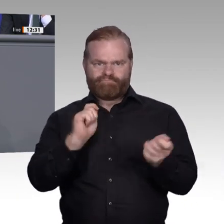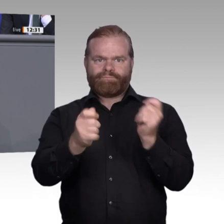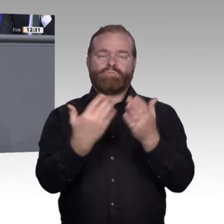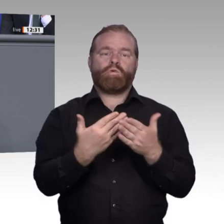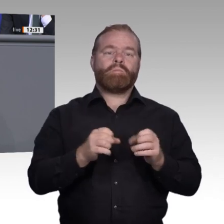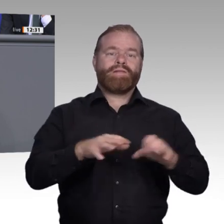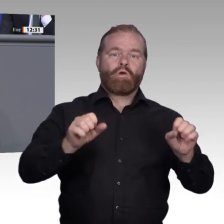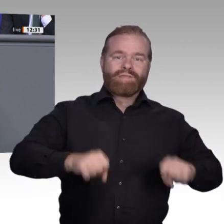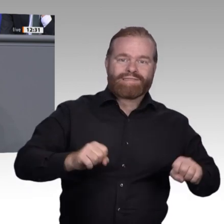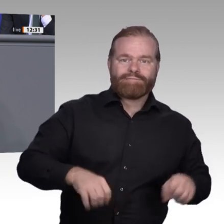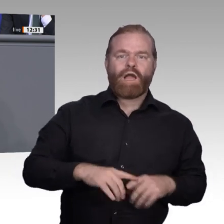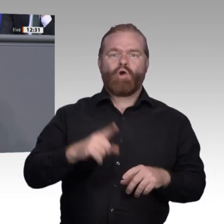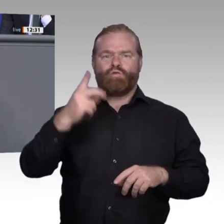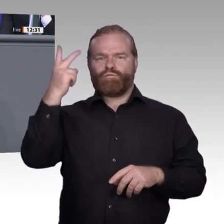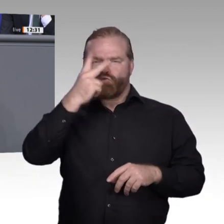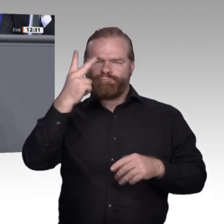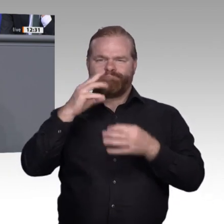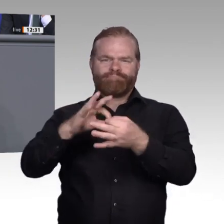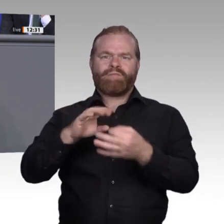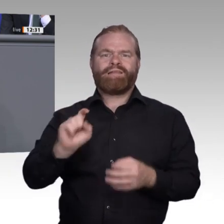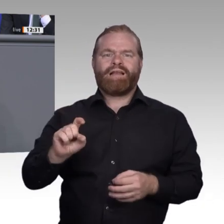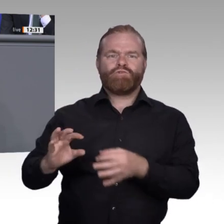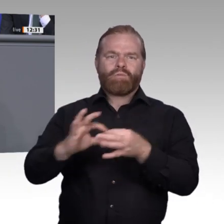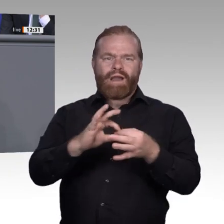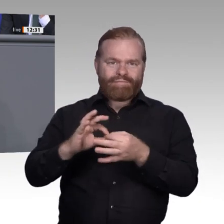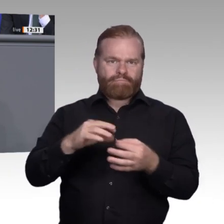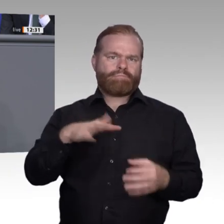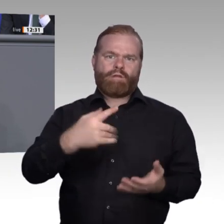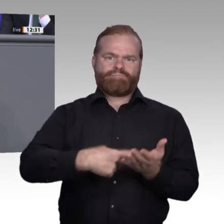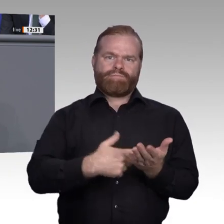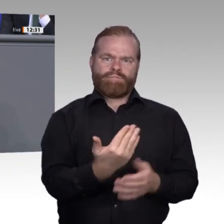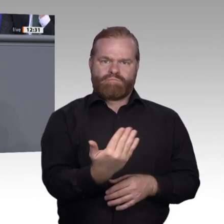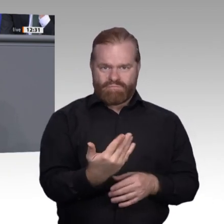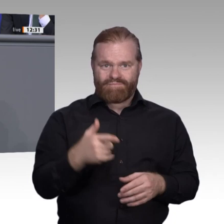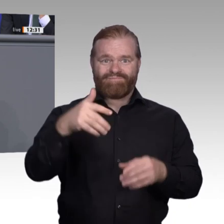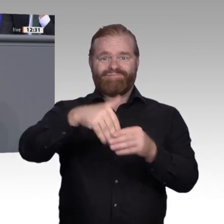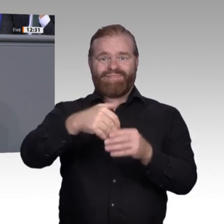Lernund Weiterbildungskultur in der gesamten Gesellschaft nötig sein. Aber, meine sehr